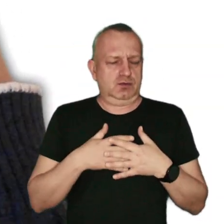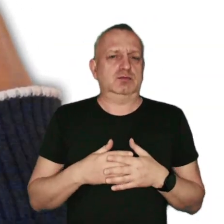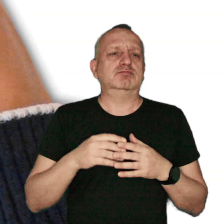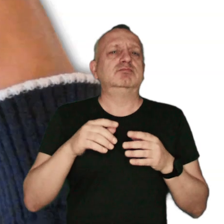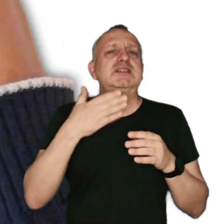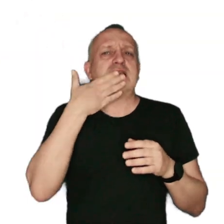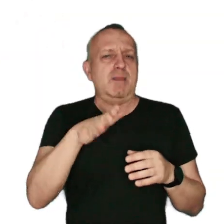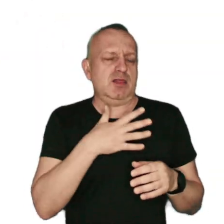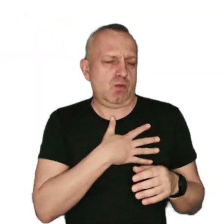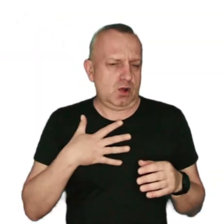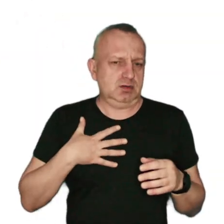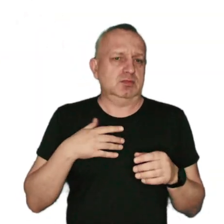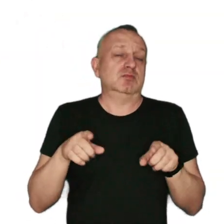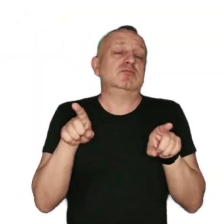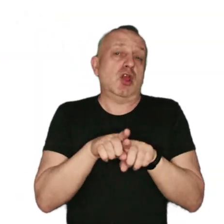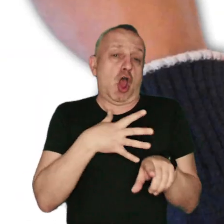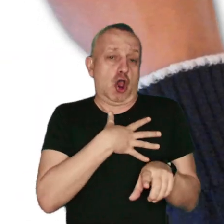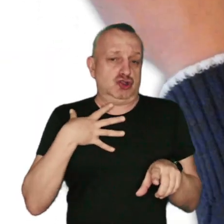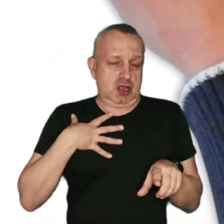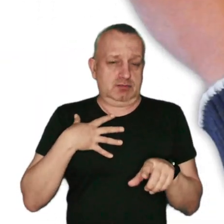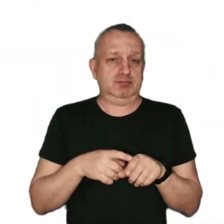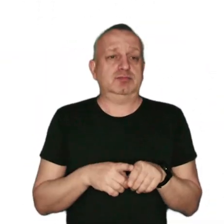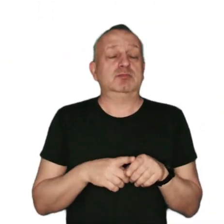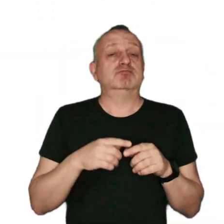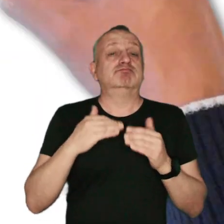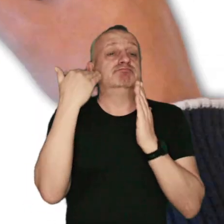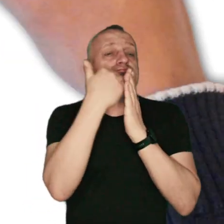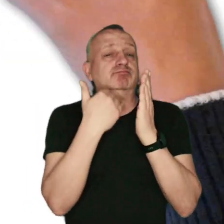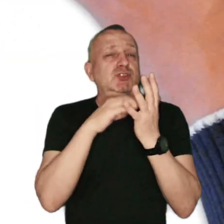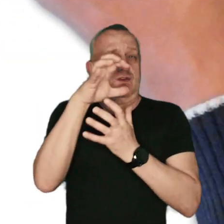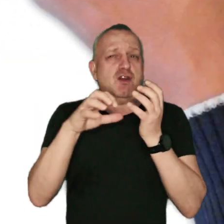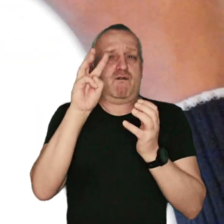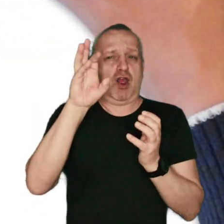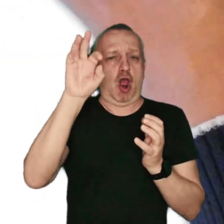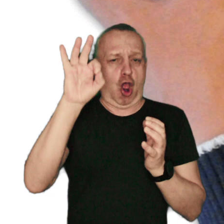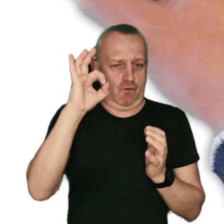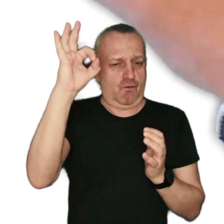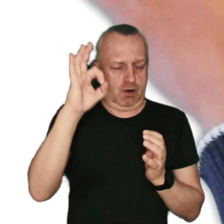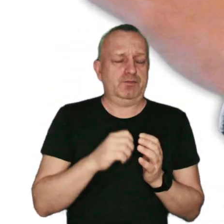szczególnie zapalenia płuc oraz oskrzeli. Według danych Światowej Organizacji Zdrowia (WHO)